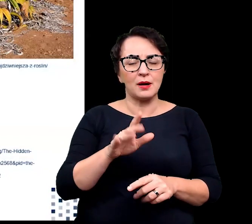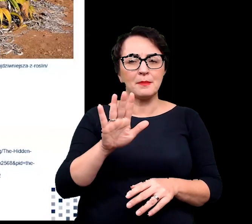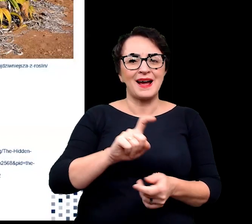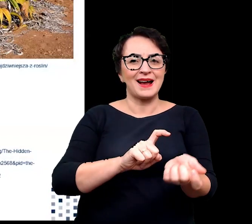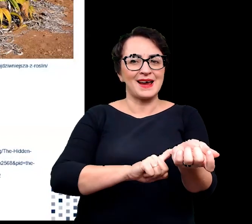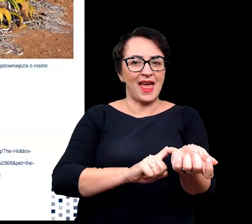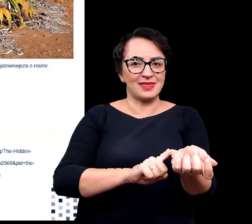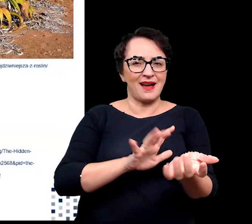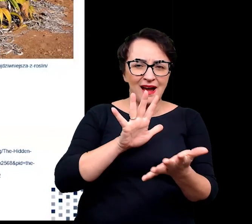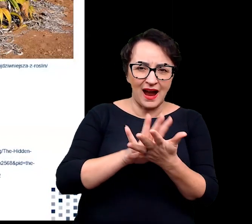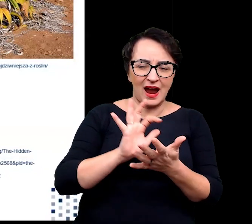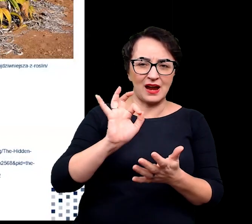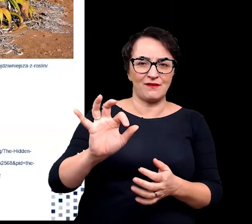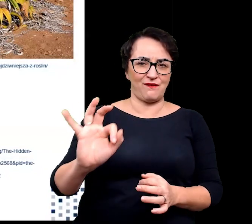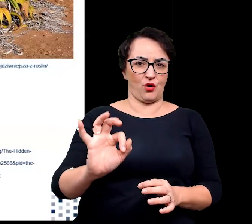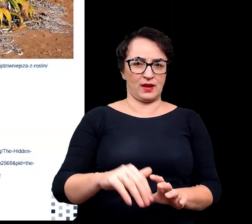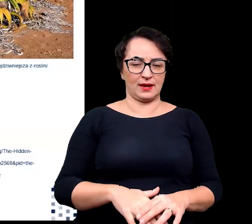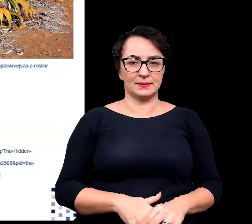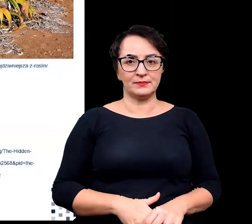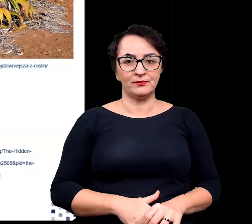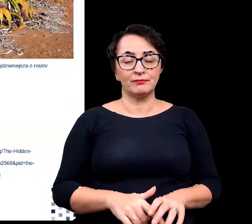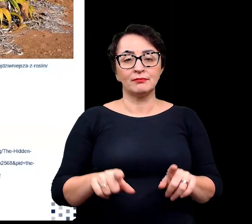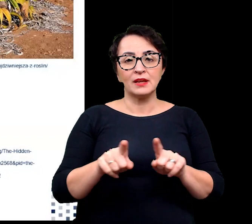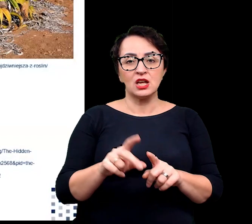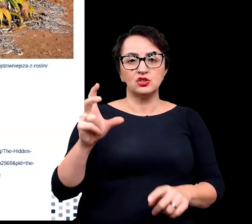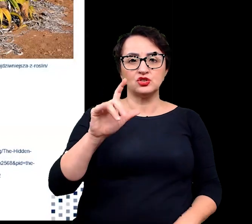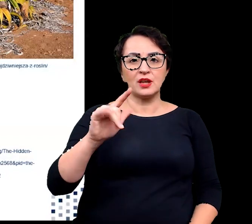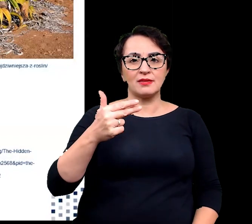charakterystyczny dla komórek merystematycznych oraz czynników transkrypcyjnych,